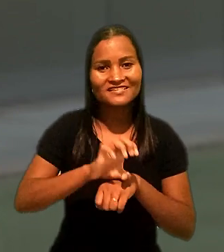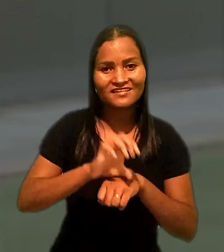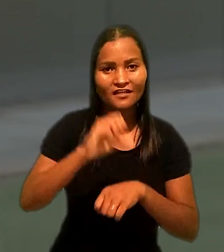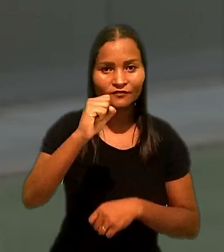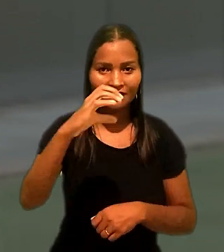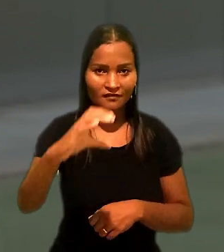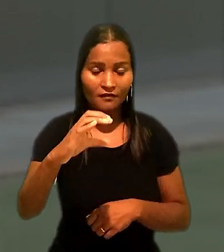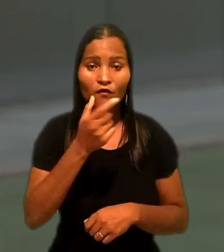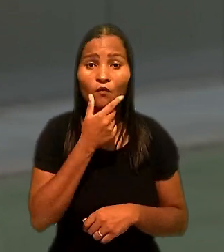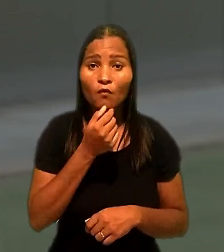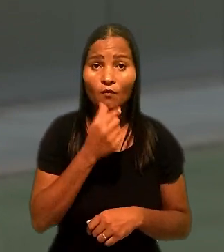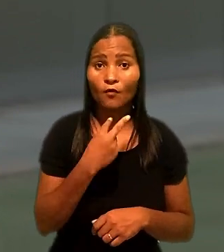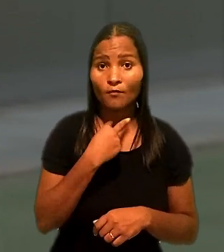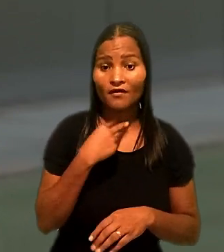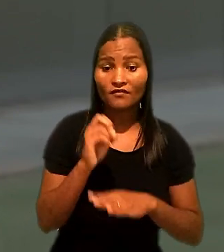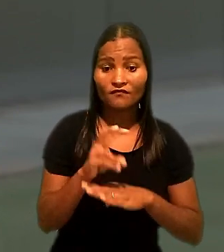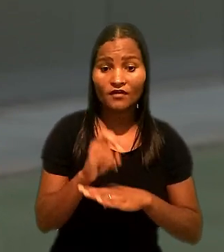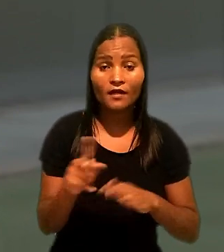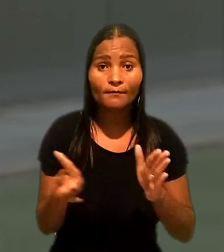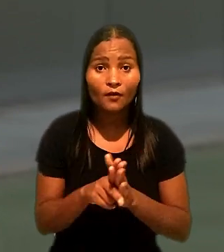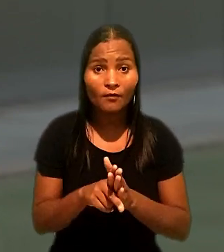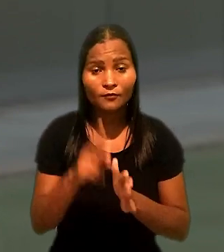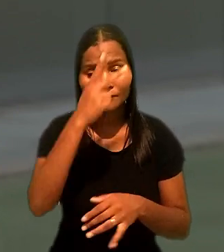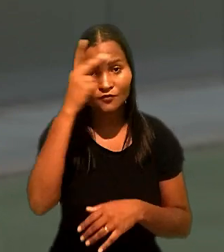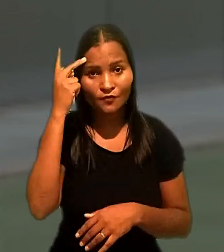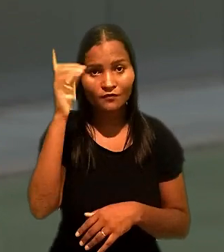Ele ocupava vaga destinada a pessoa com deficiência.